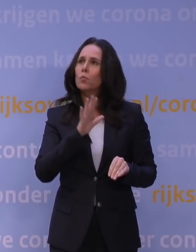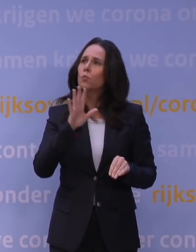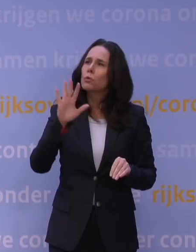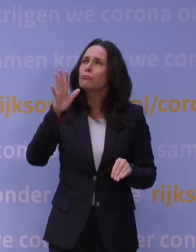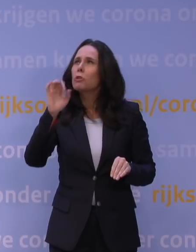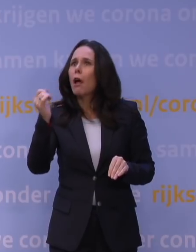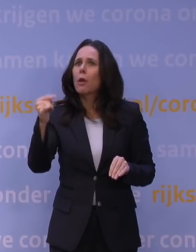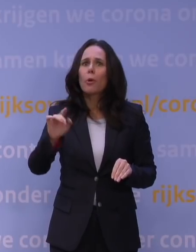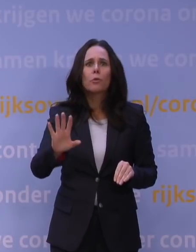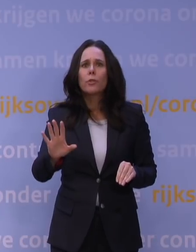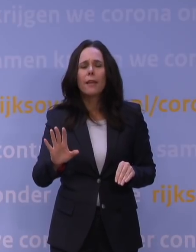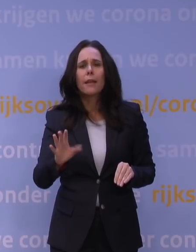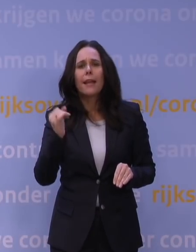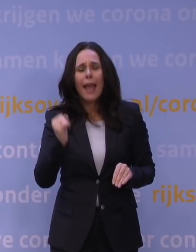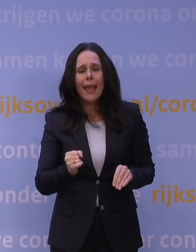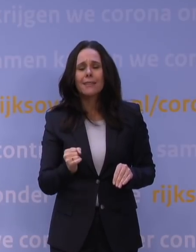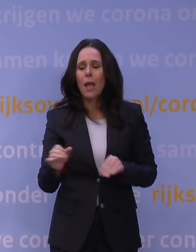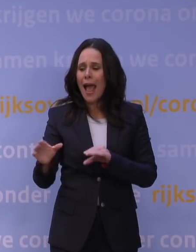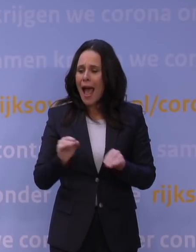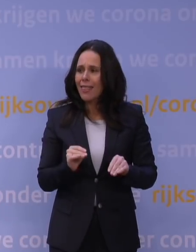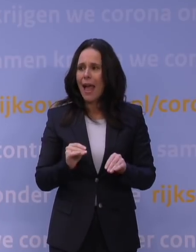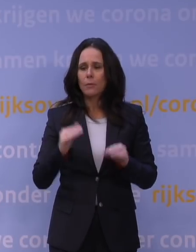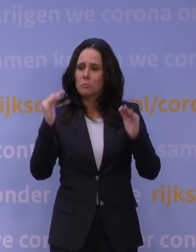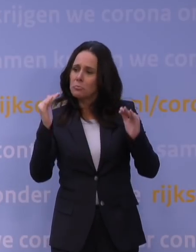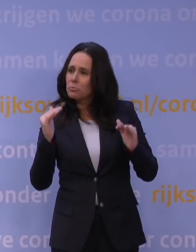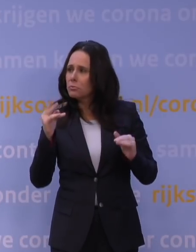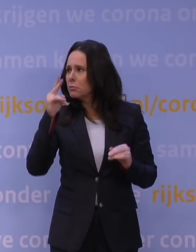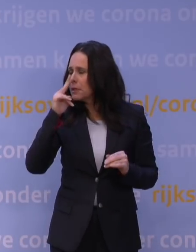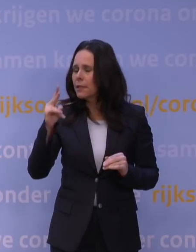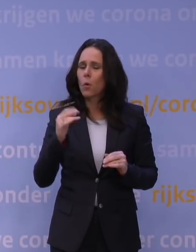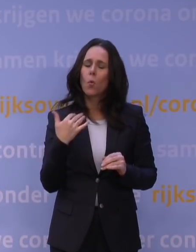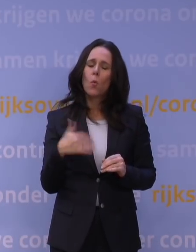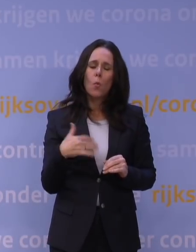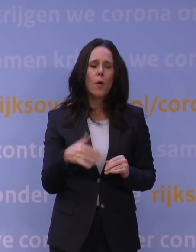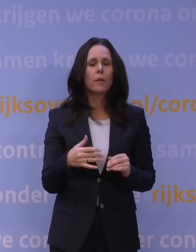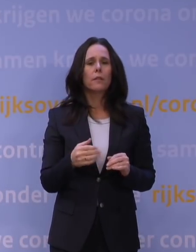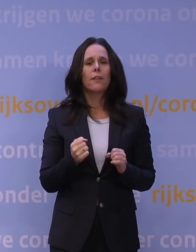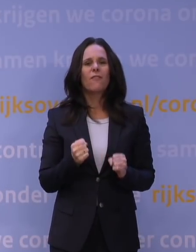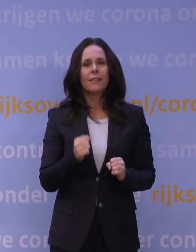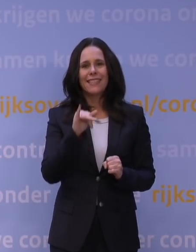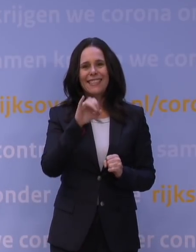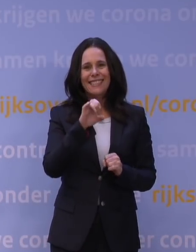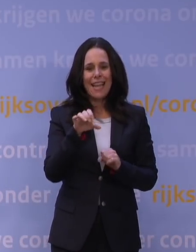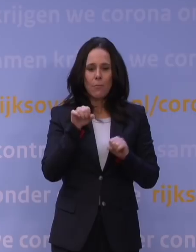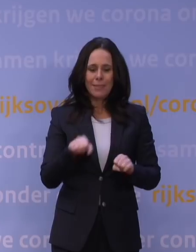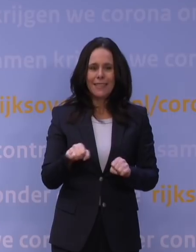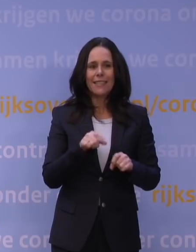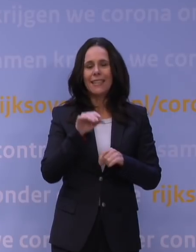Nee, dat is dus echt op basis van allerlei aannames dat men zegt: Luister, dit kan leiden tot zeer forse ic-bezetting, zeer forse ziekenhuisbezetting.